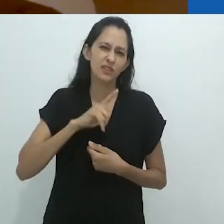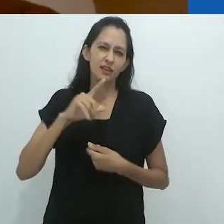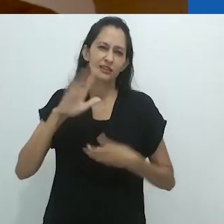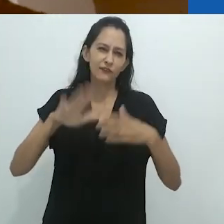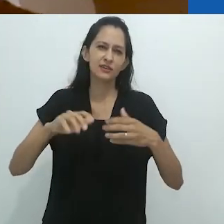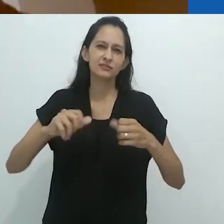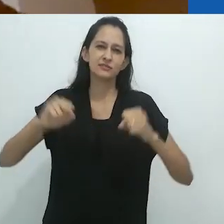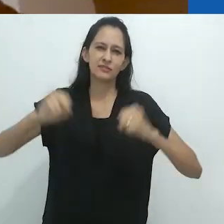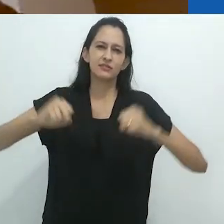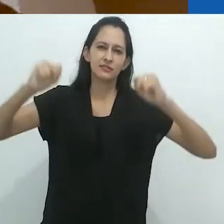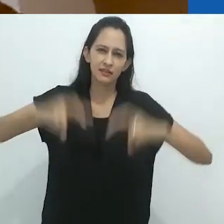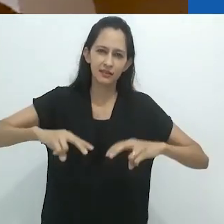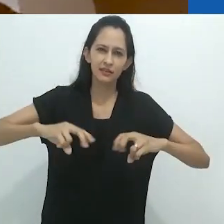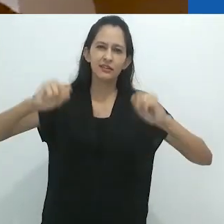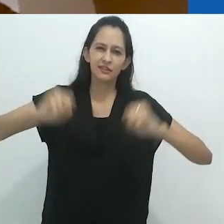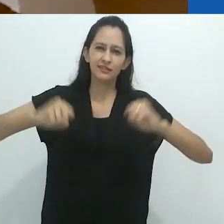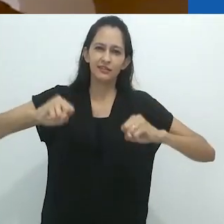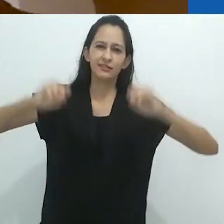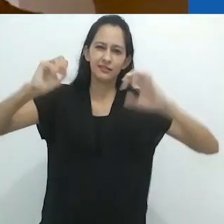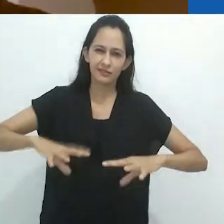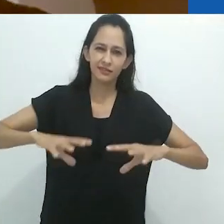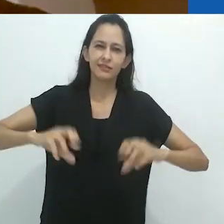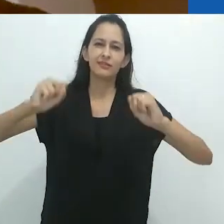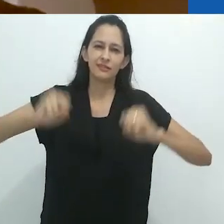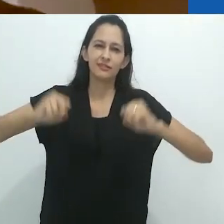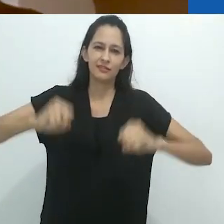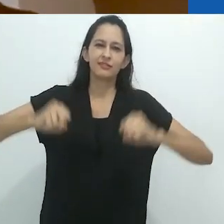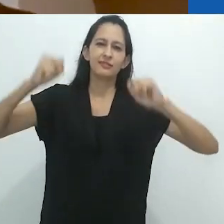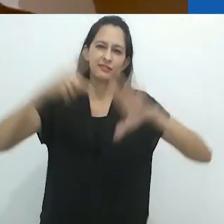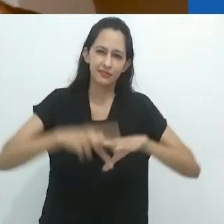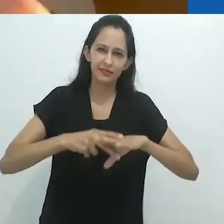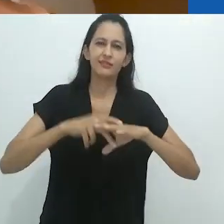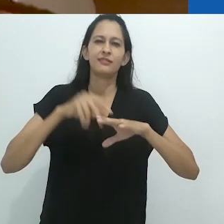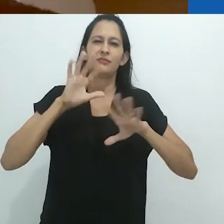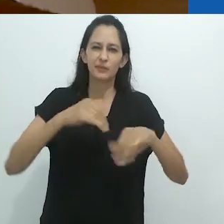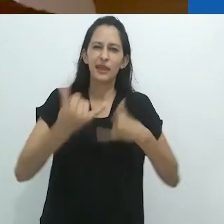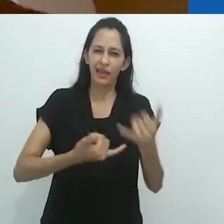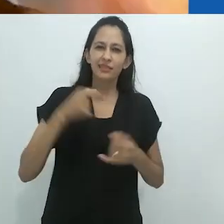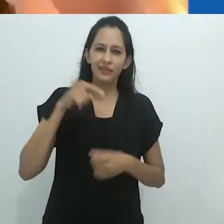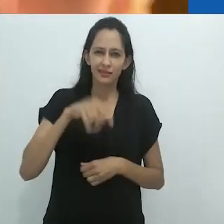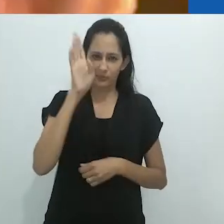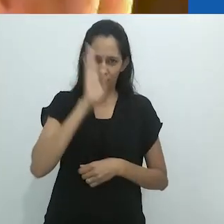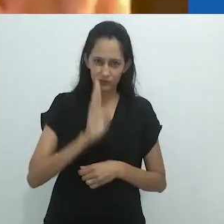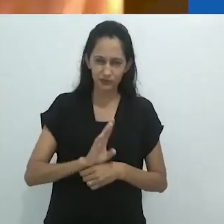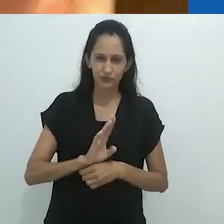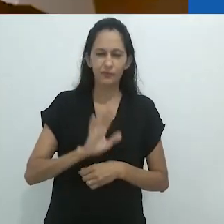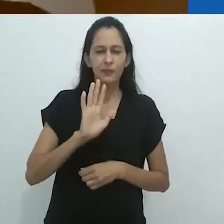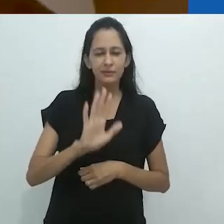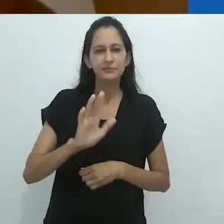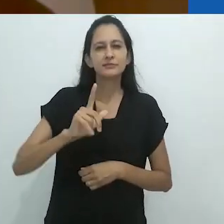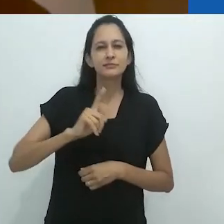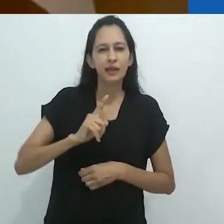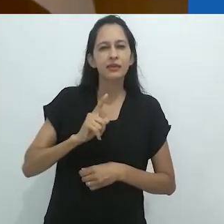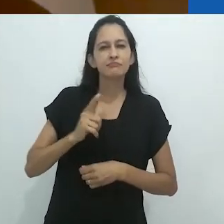papel, tesoura, pedra, mas mais dialético, poderíamos dizer,